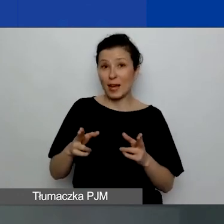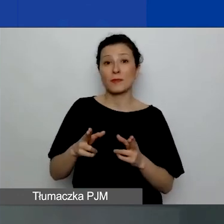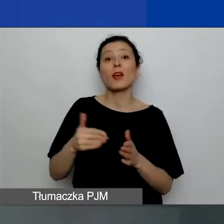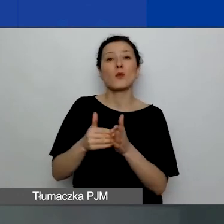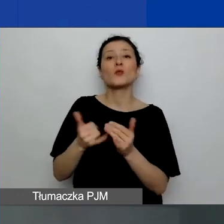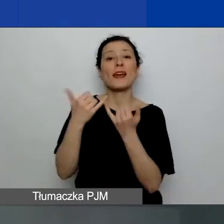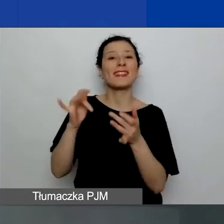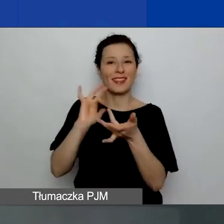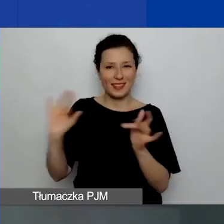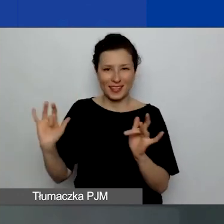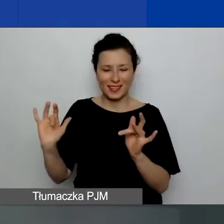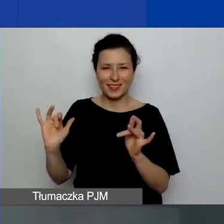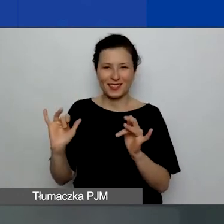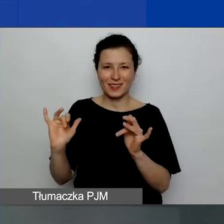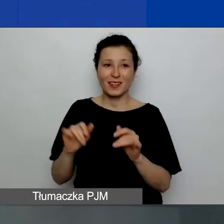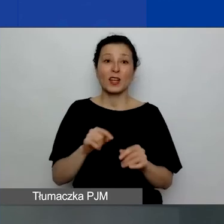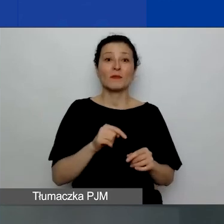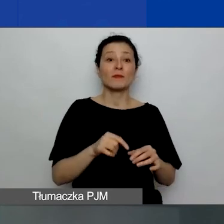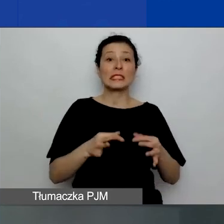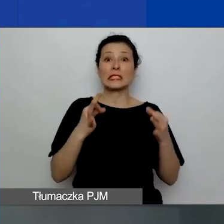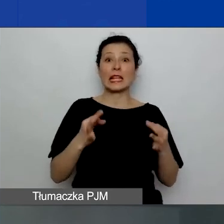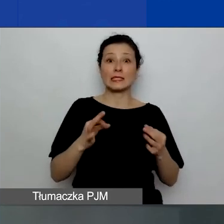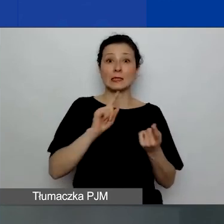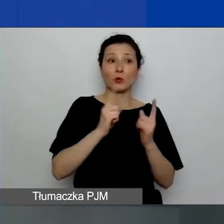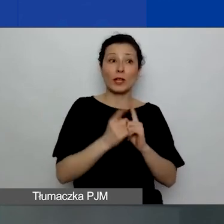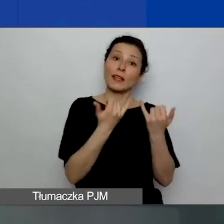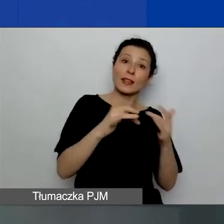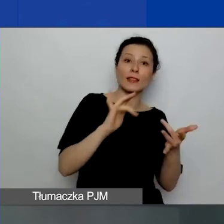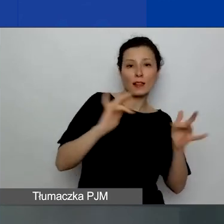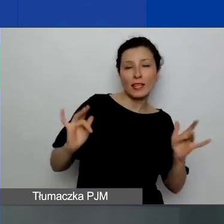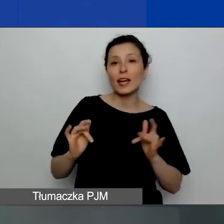inny niż ten, za pomocą którego łączyli się państwo na to webinarium.